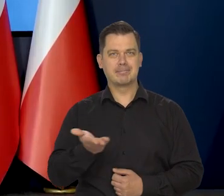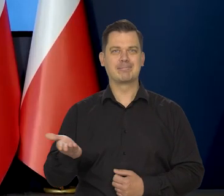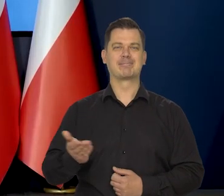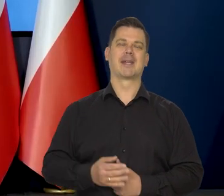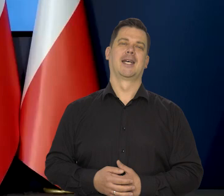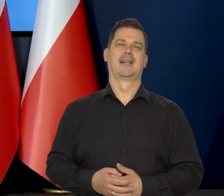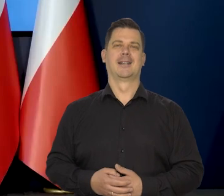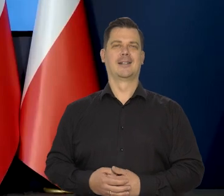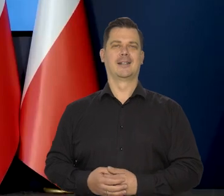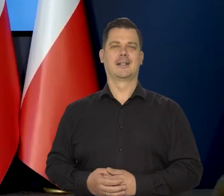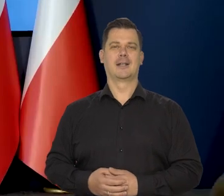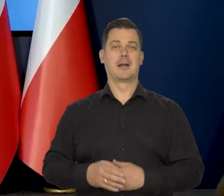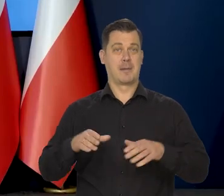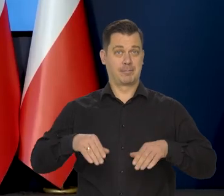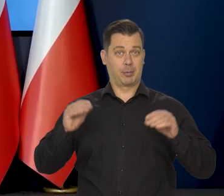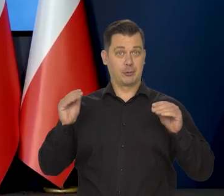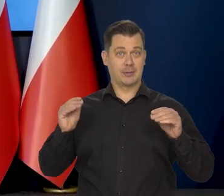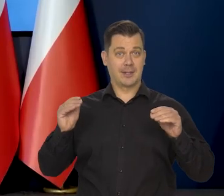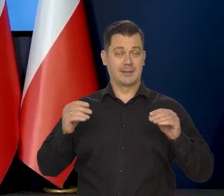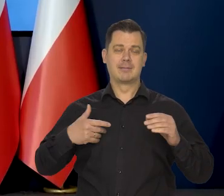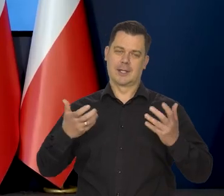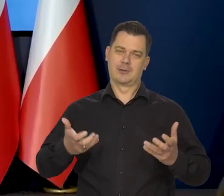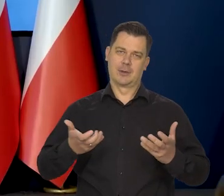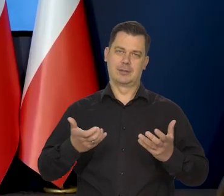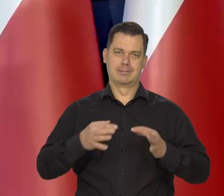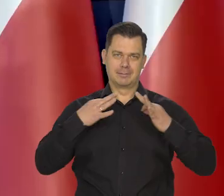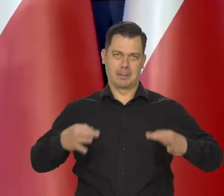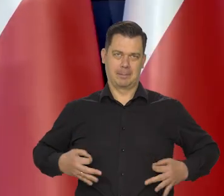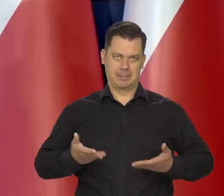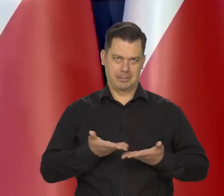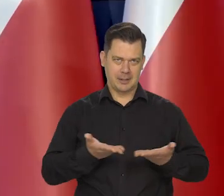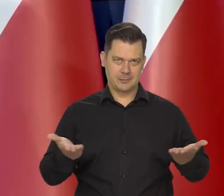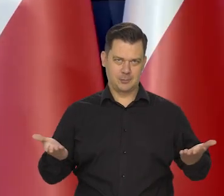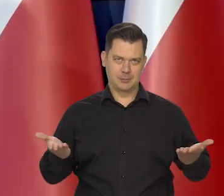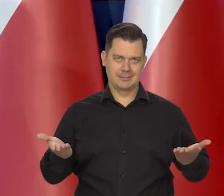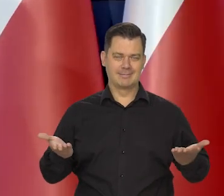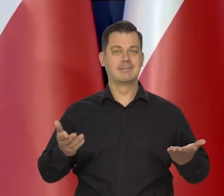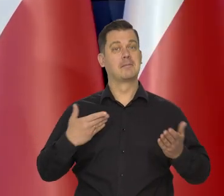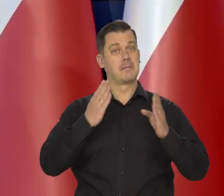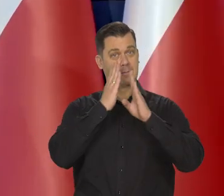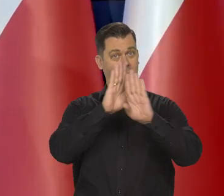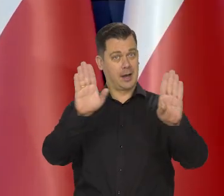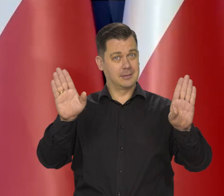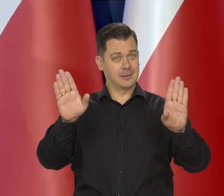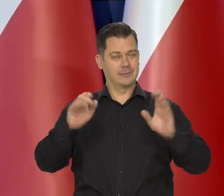Na początku chciałem Państwu zaprezentować,